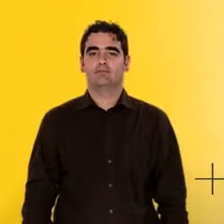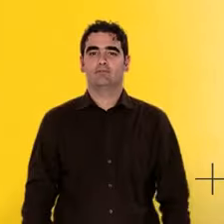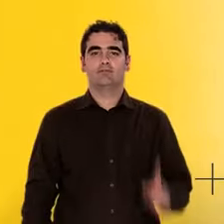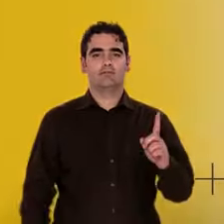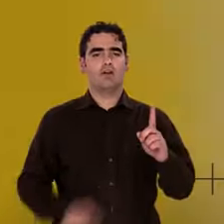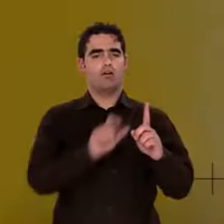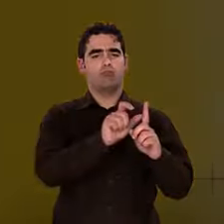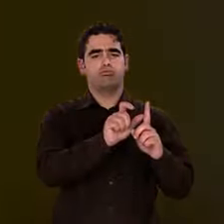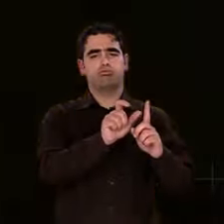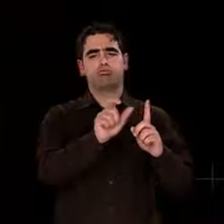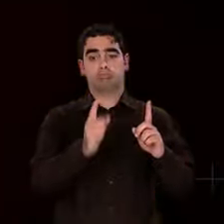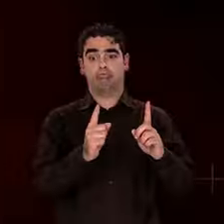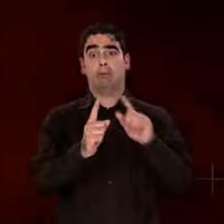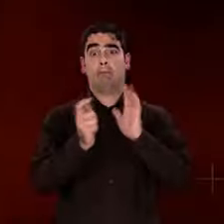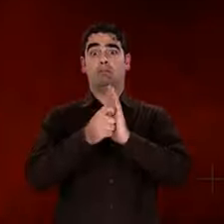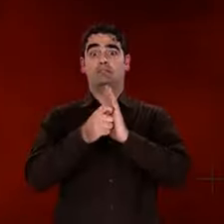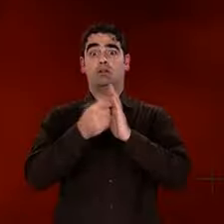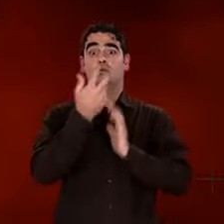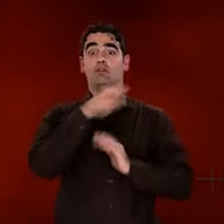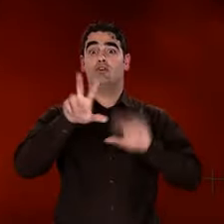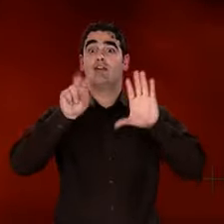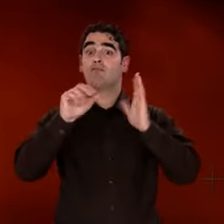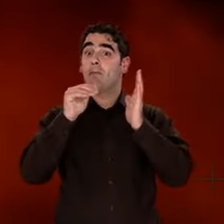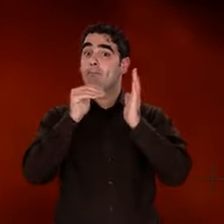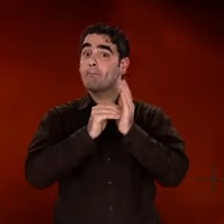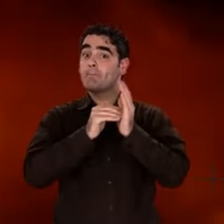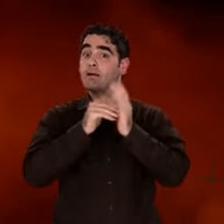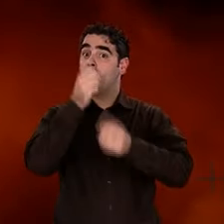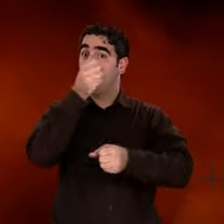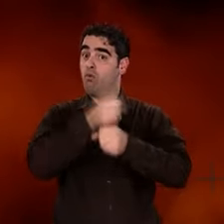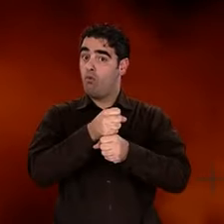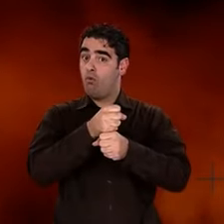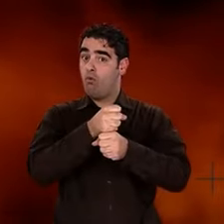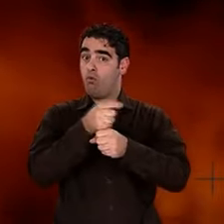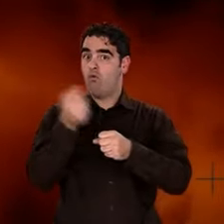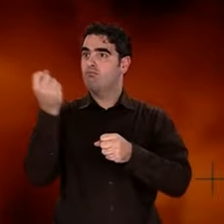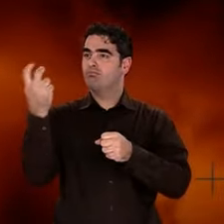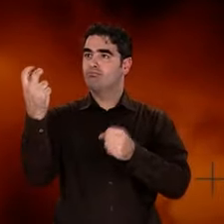L'Univers est âgé de 380 000 ans quand il devient transparent à sa propre lumière.